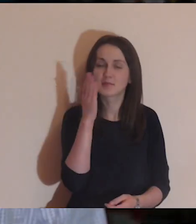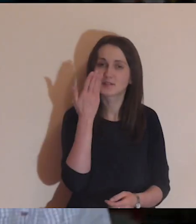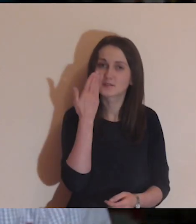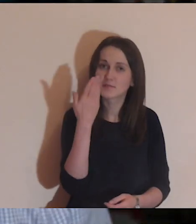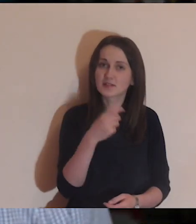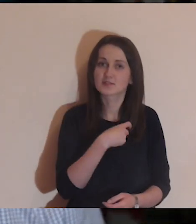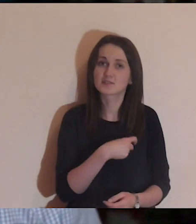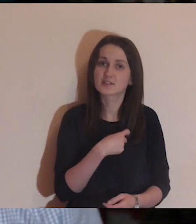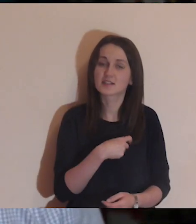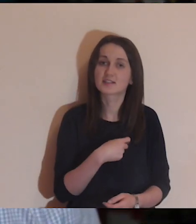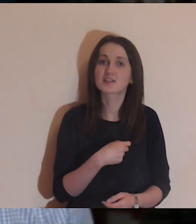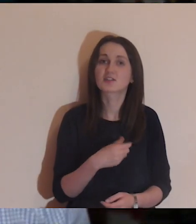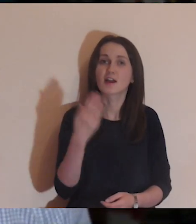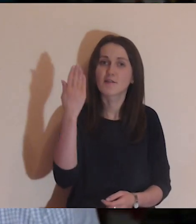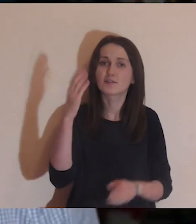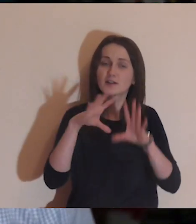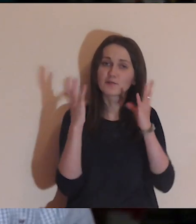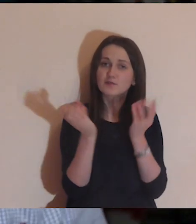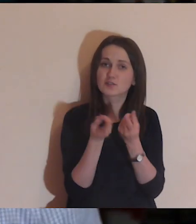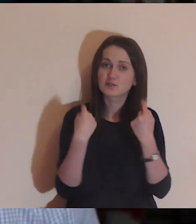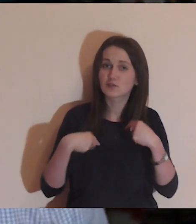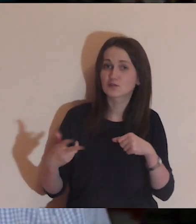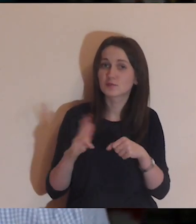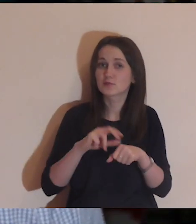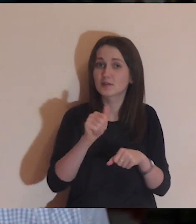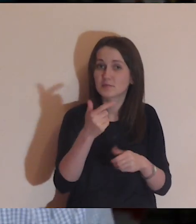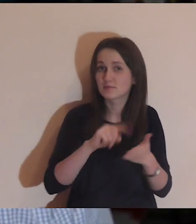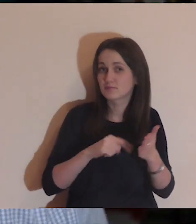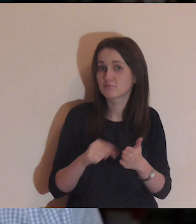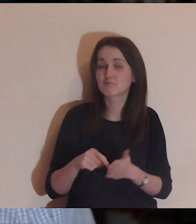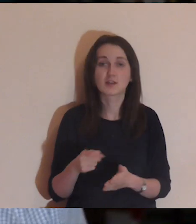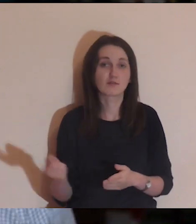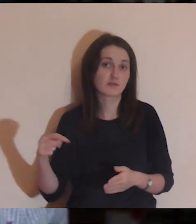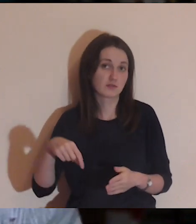Chciałbym przywitać wszystkie osoby, które są z nami pierwszy raz.